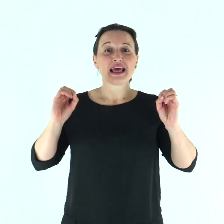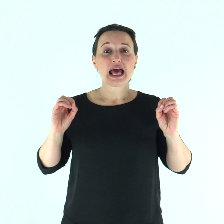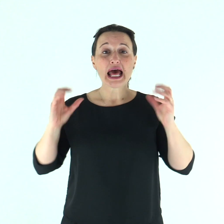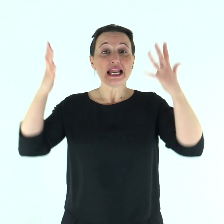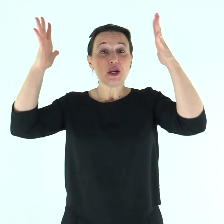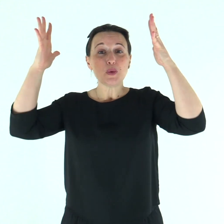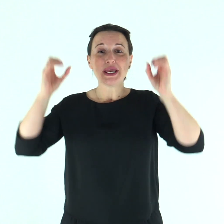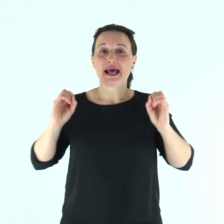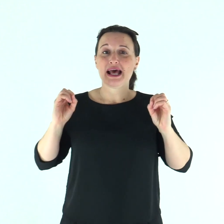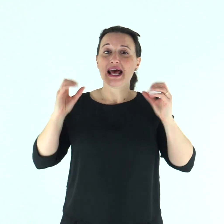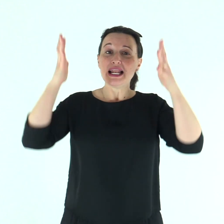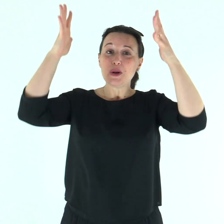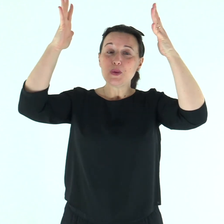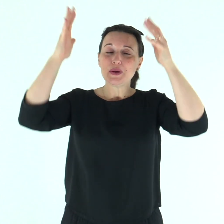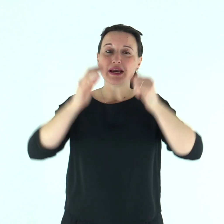Alleluia, alleluia.